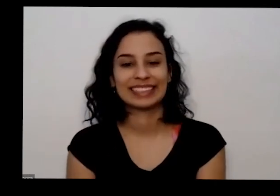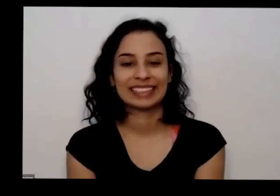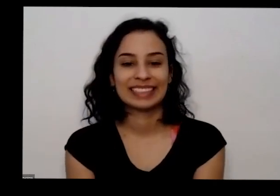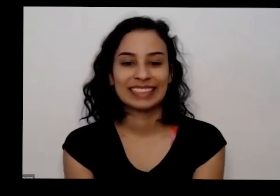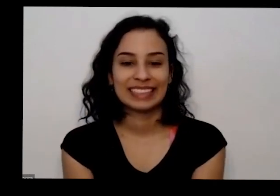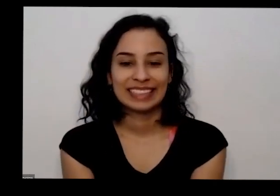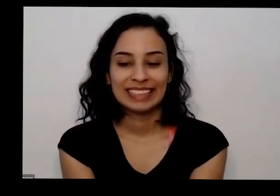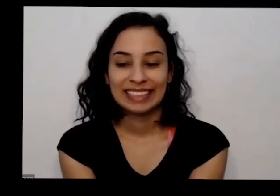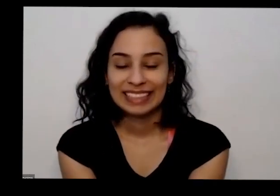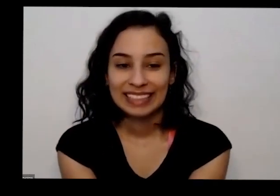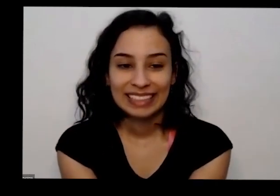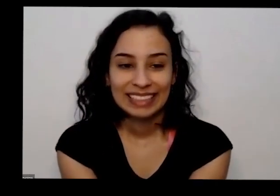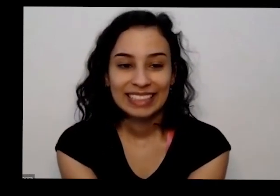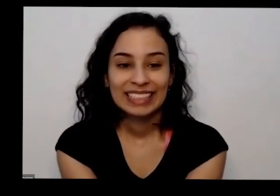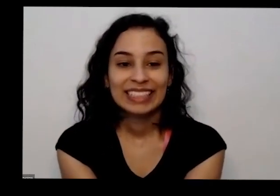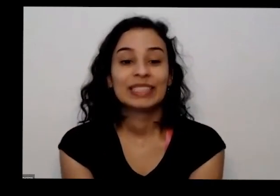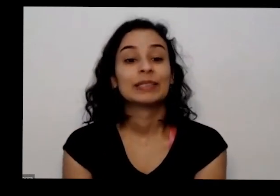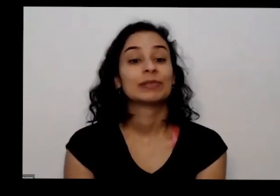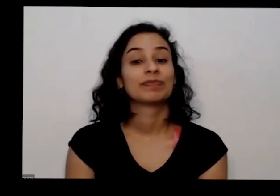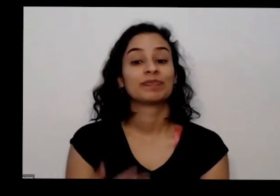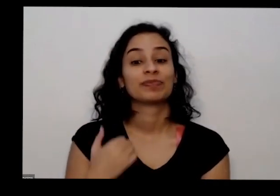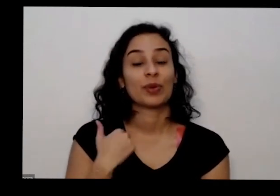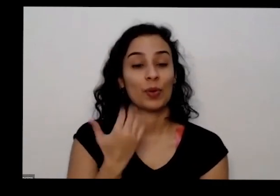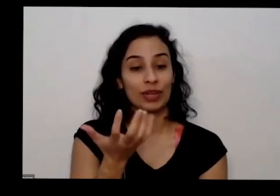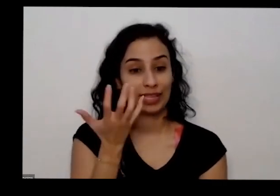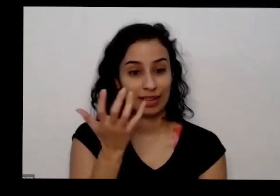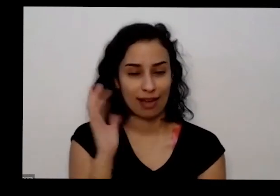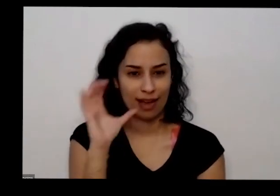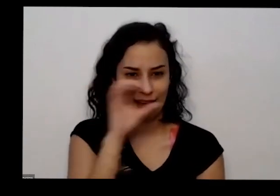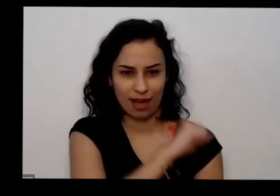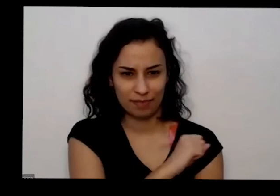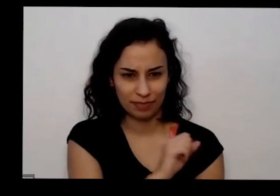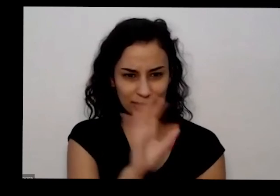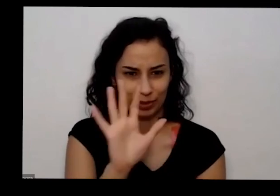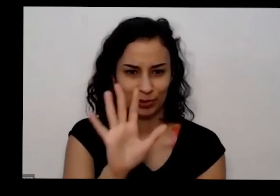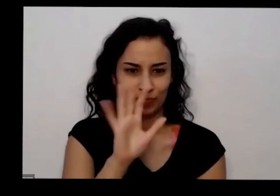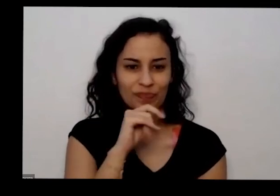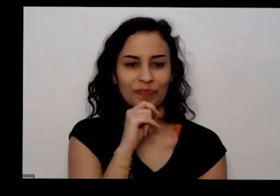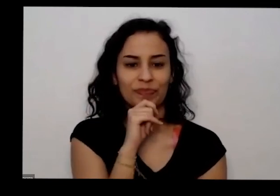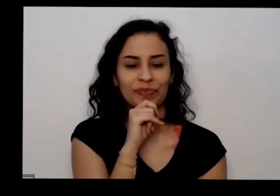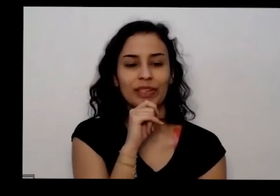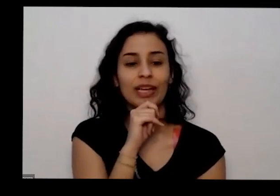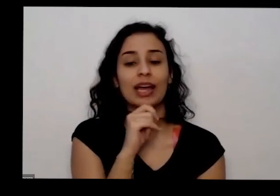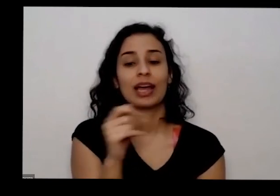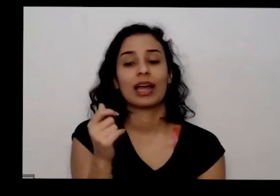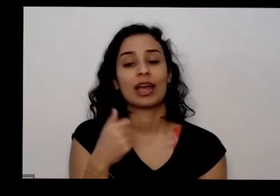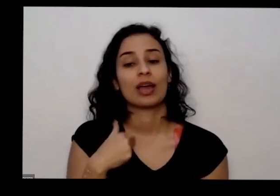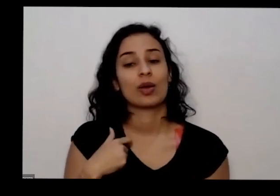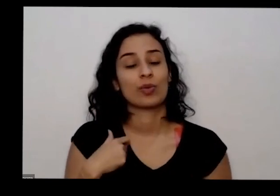e eu queria também rapidamente só dizer que é espero que esse nosso relacionamento não